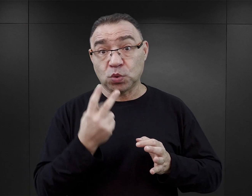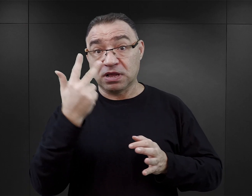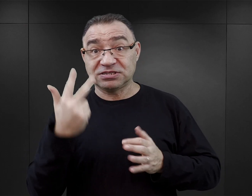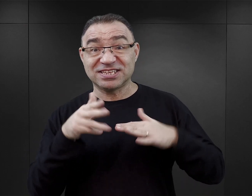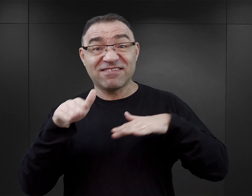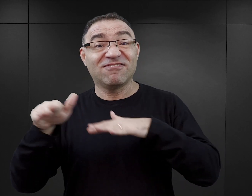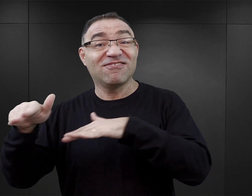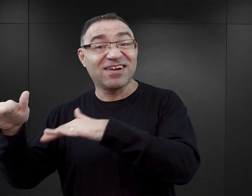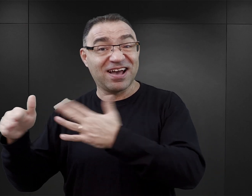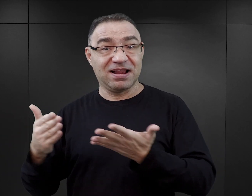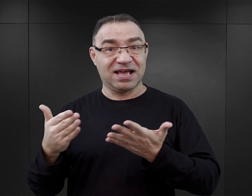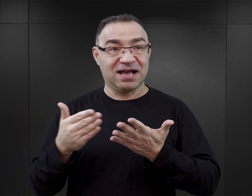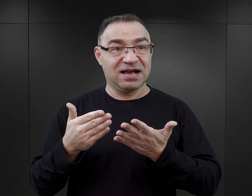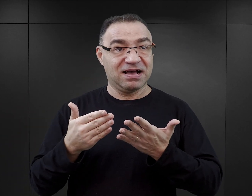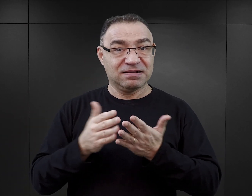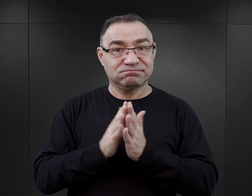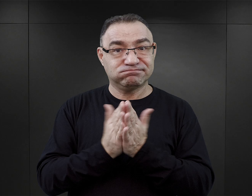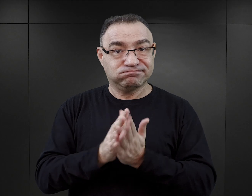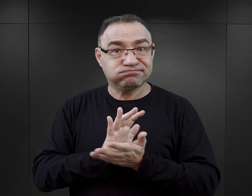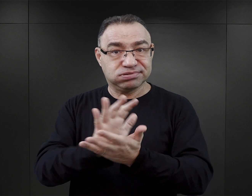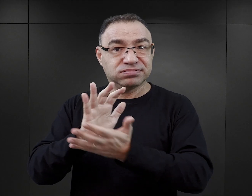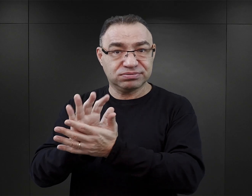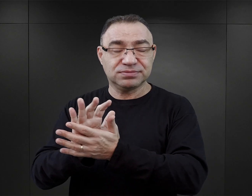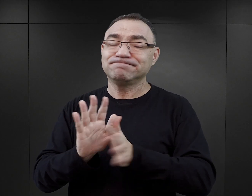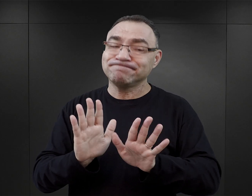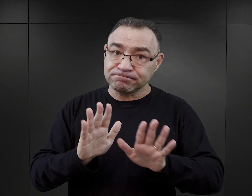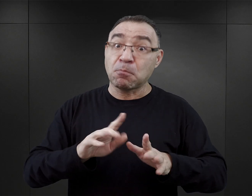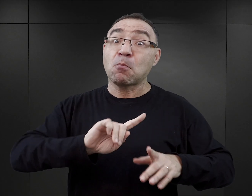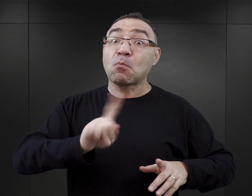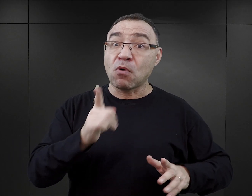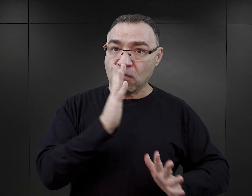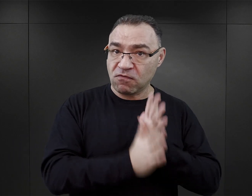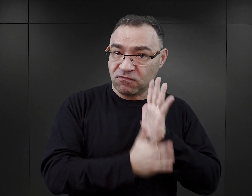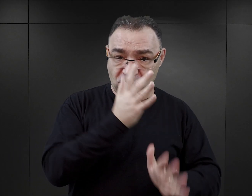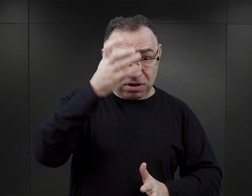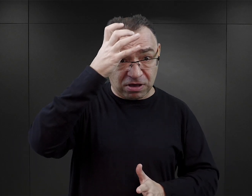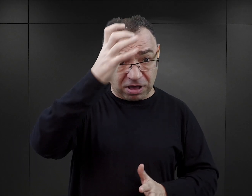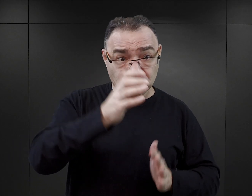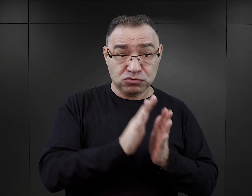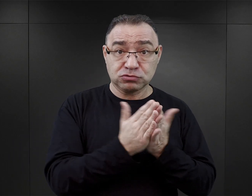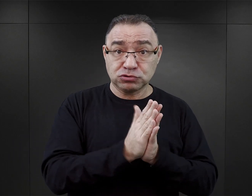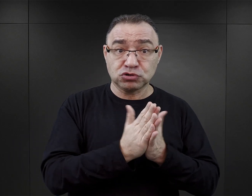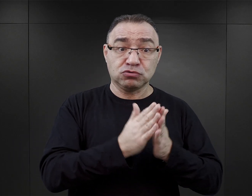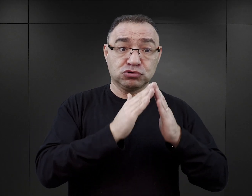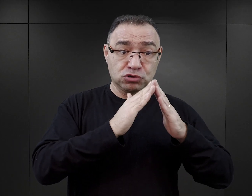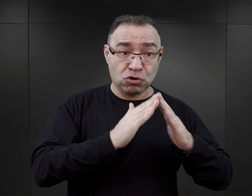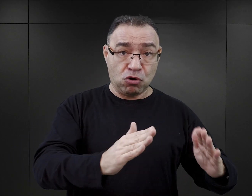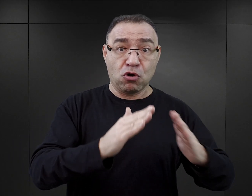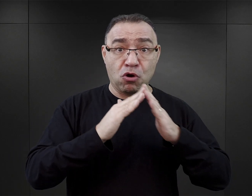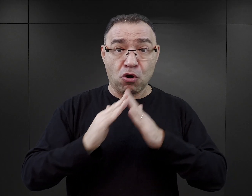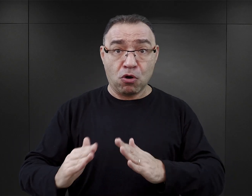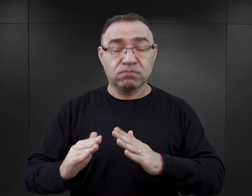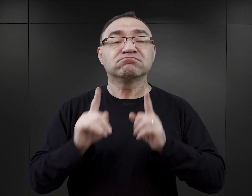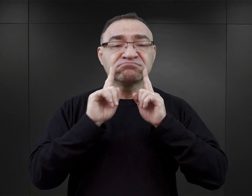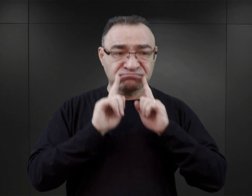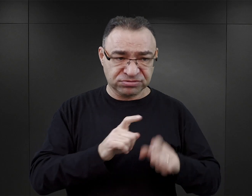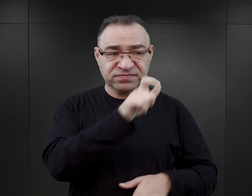ponieważ, o ile rzeczywiście w pierwszych latach powojennych, autorami publikacji obozowych, tak zwanych obozowych, byli przede wszystkim więźniowie